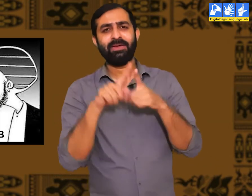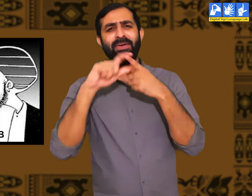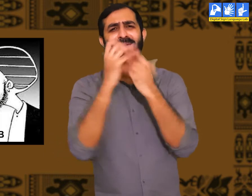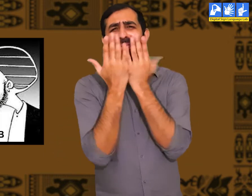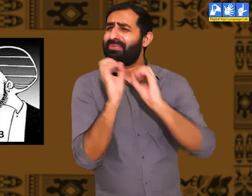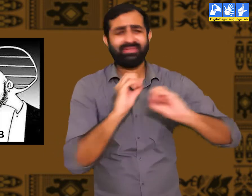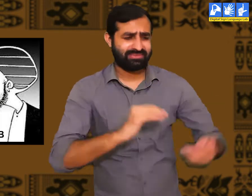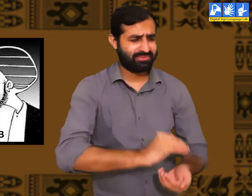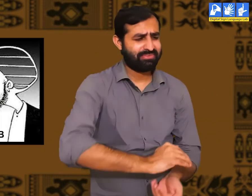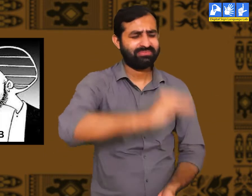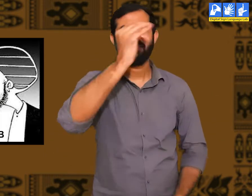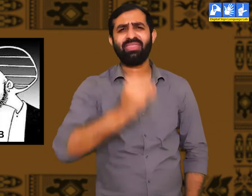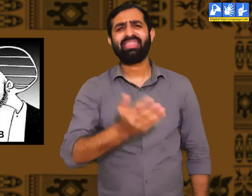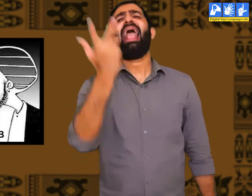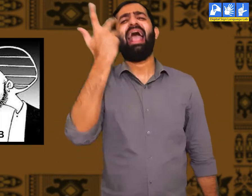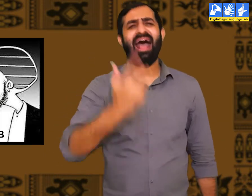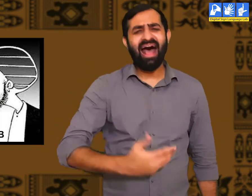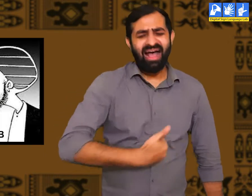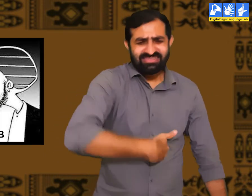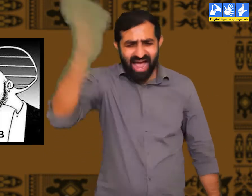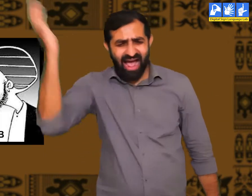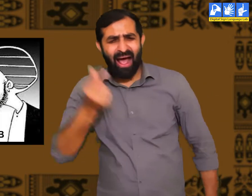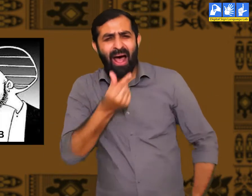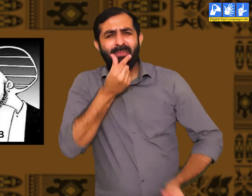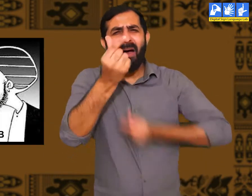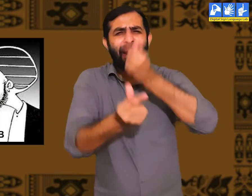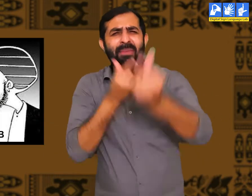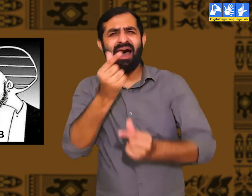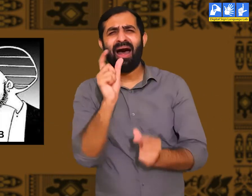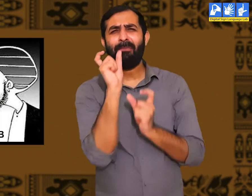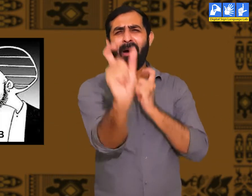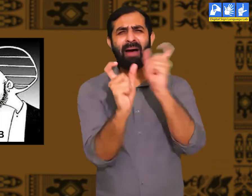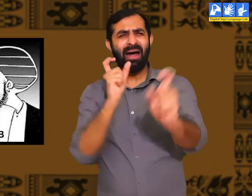जो लोग पढ़े लिखे नहीं होते हैं उनका व्यवहार दूसरों के प्रति सहीं नहीं होता।